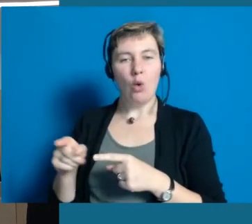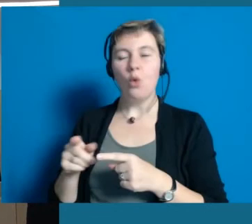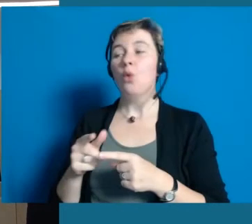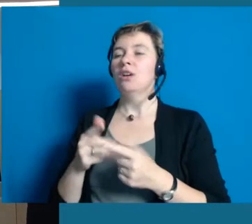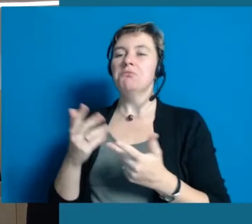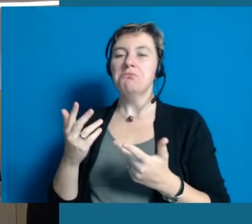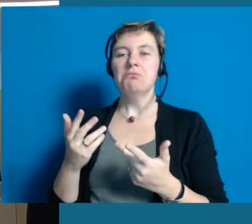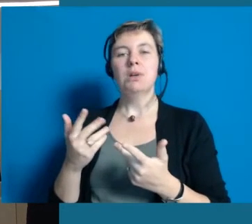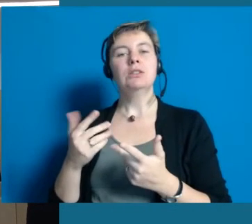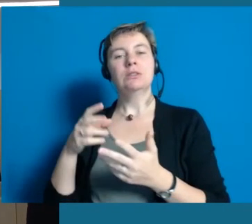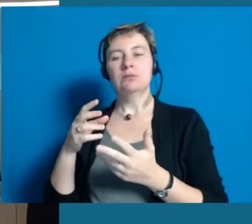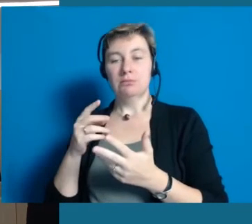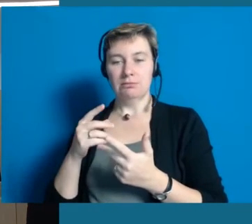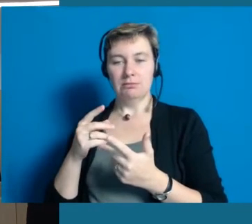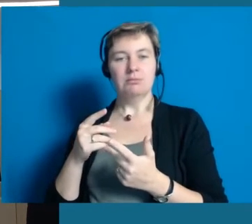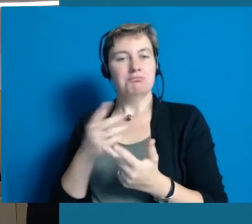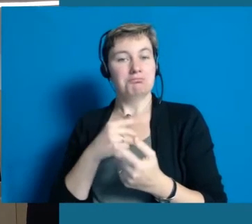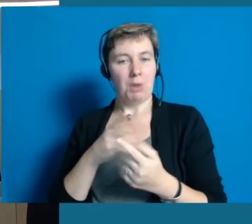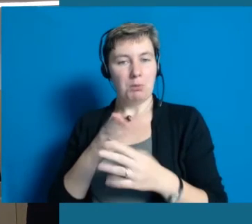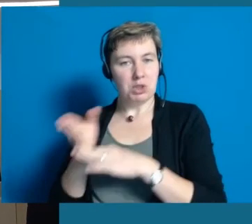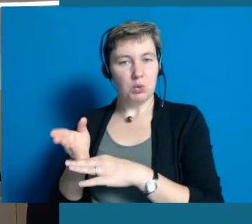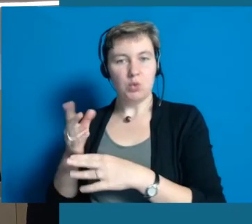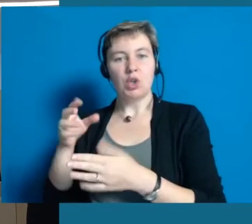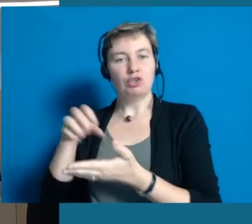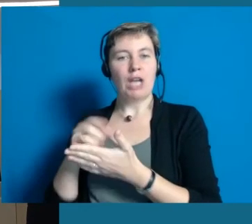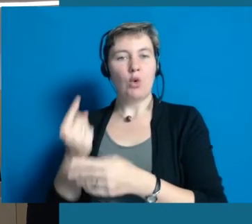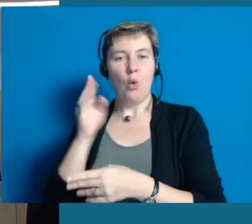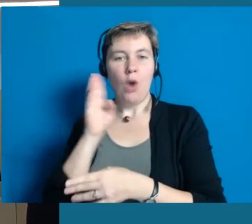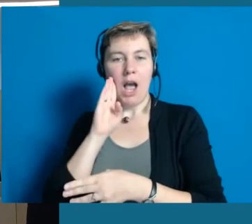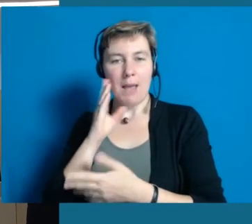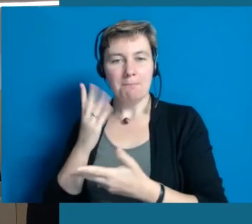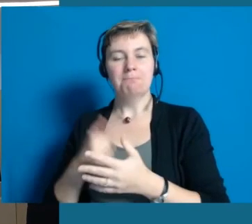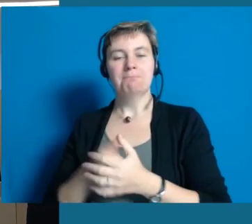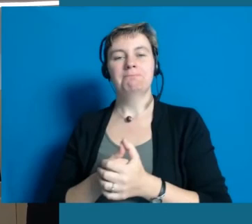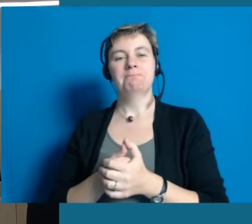Straußwirtschaft besuchen, die Modenschau anschauen und irgendwann dann mal wieder kommen.